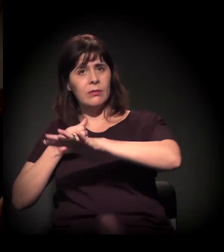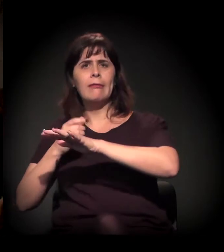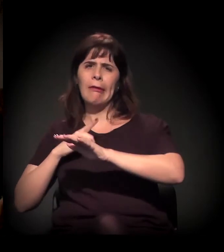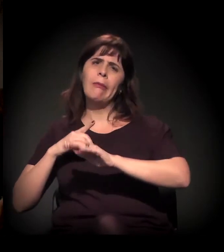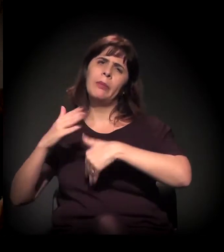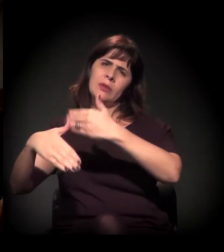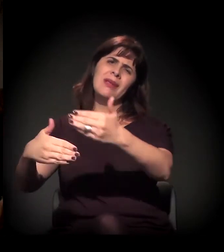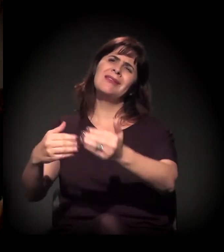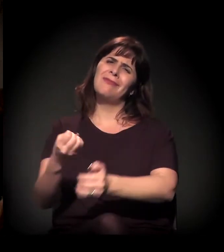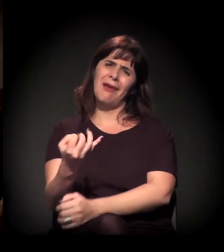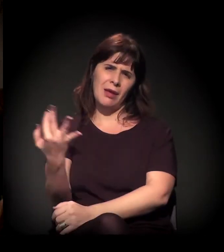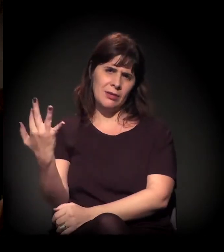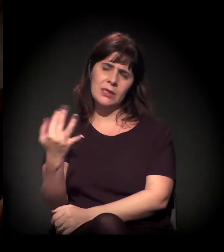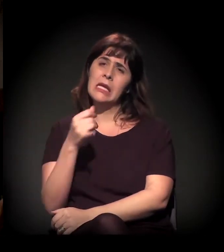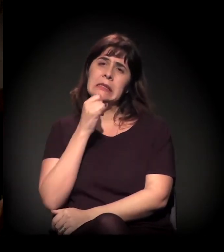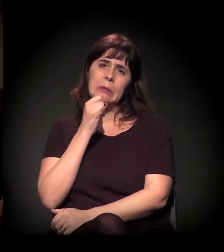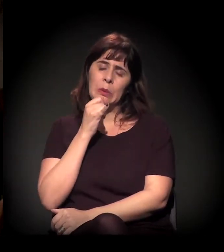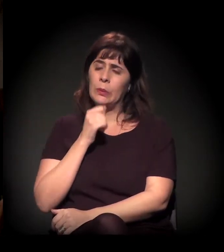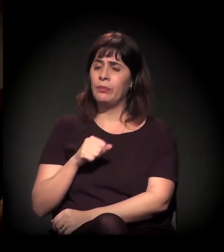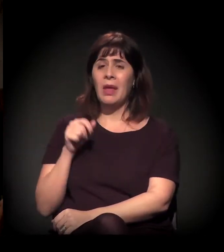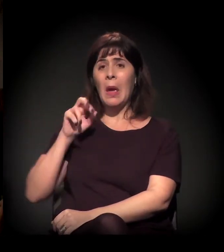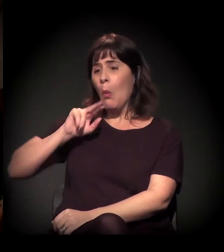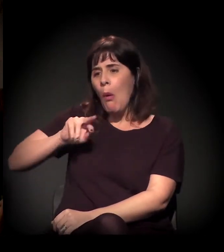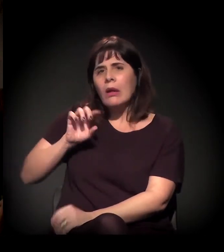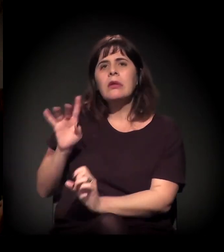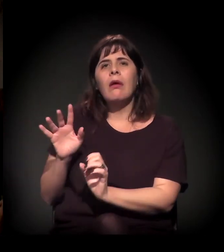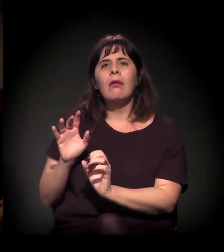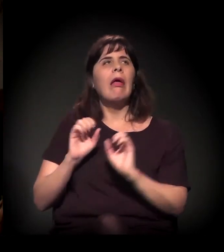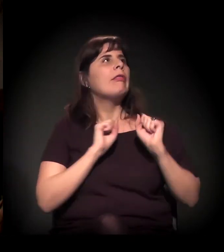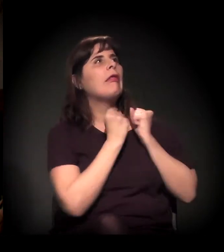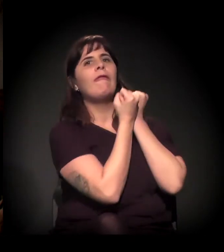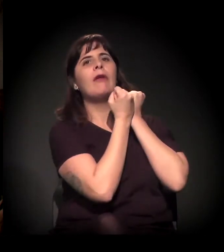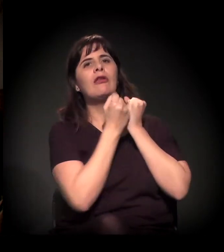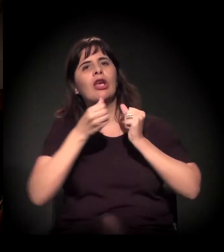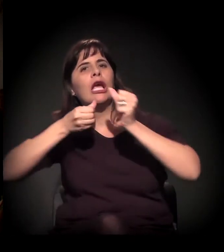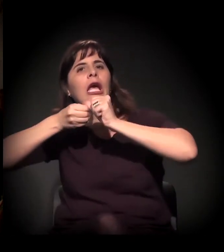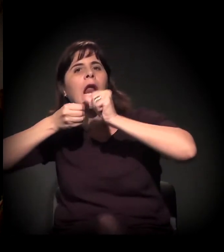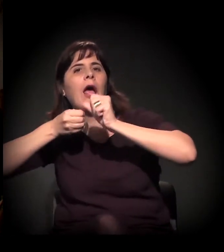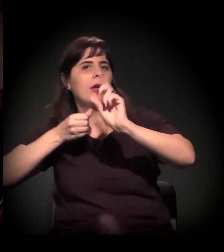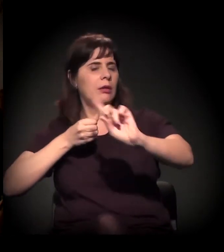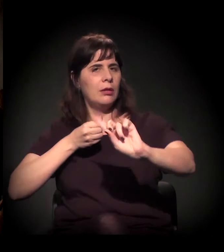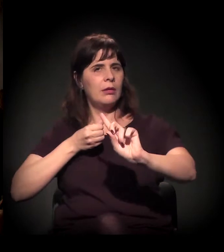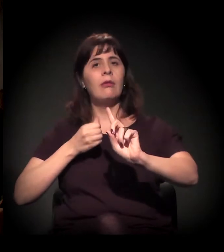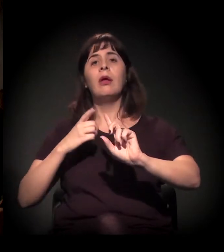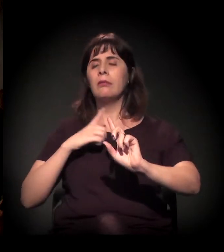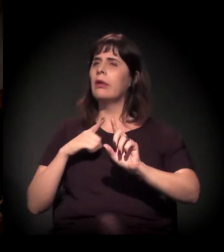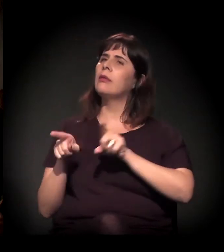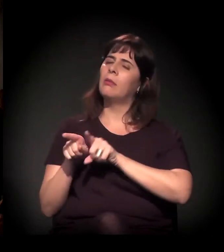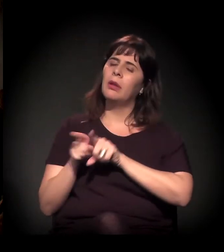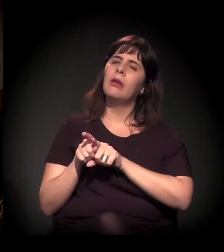Então, se não é de craque, de que é aquele processo? Acho que tem esse processo da especulação imobiliária,